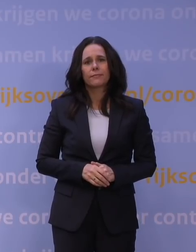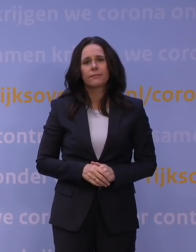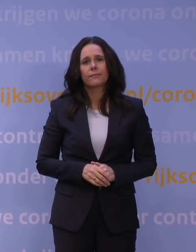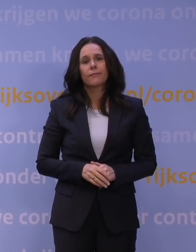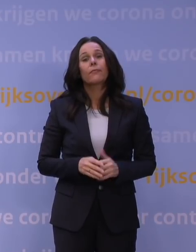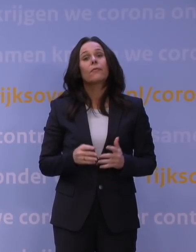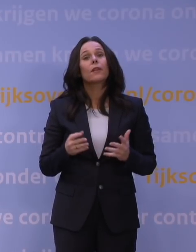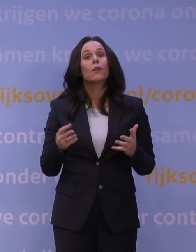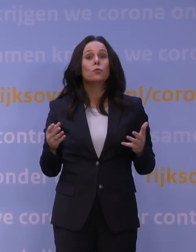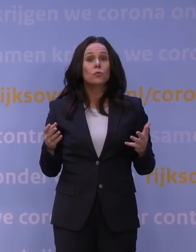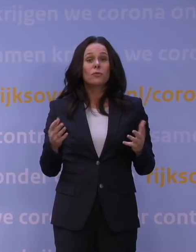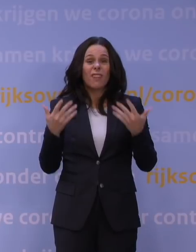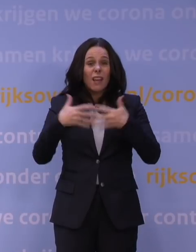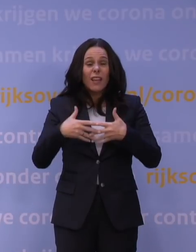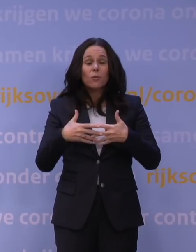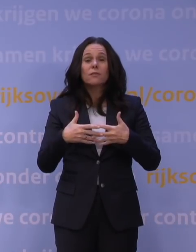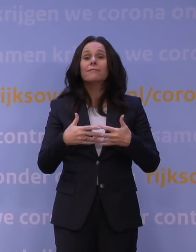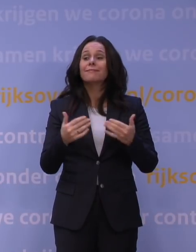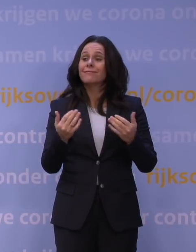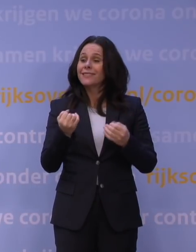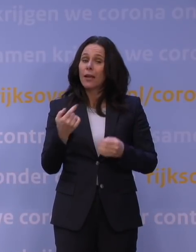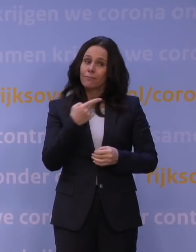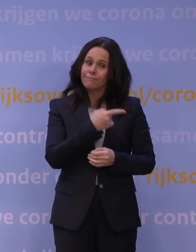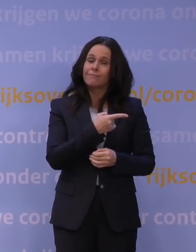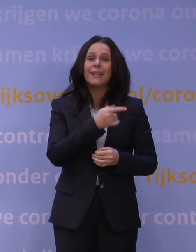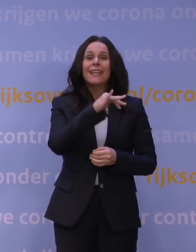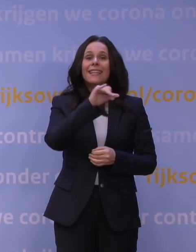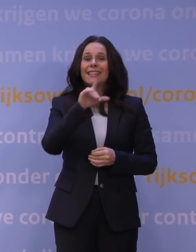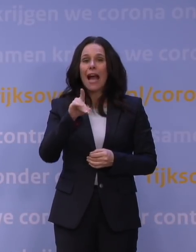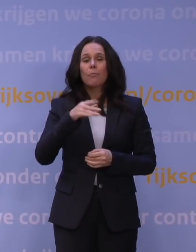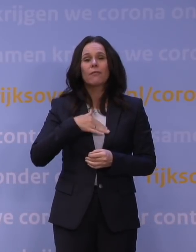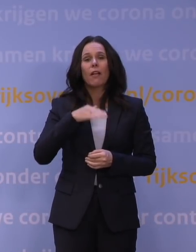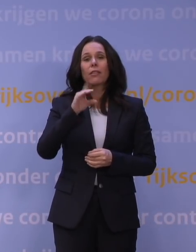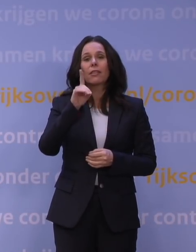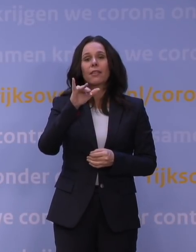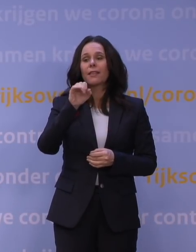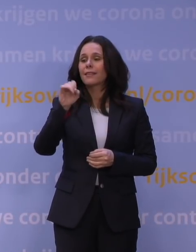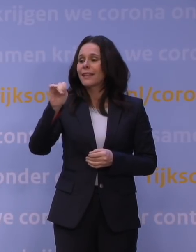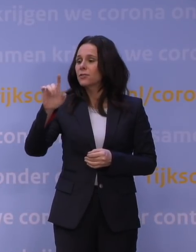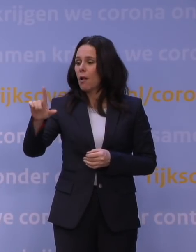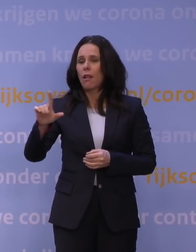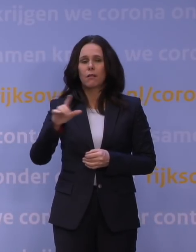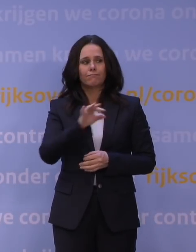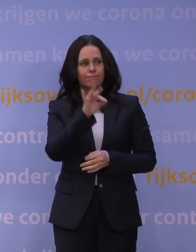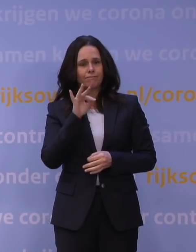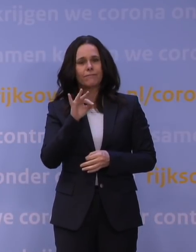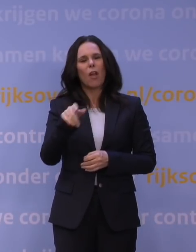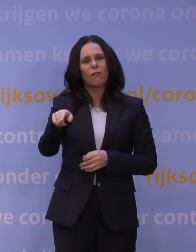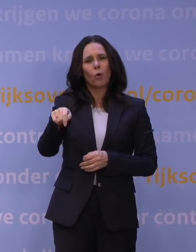Daarom hebben we Jaap van Dissel gevraagd er vanavond bij te zijn als voorzitter van het Outbreak Management Team, het OMT.